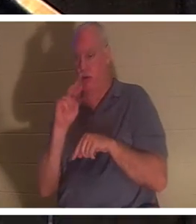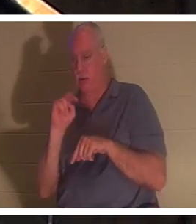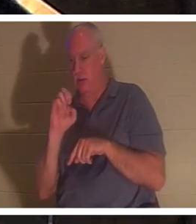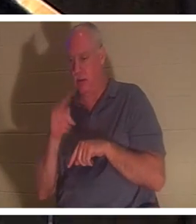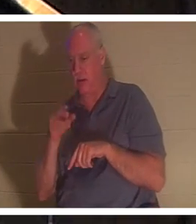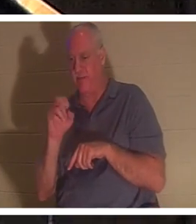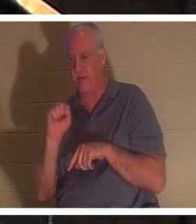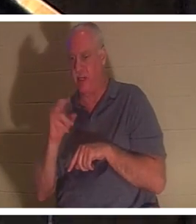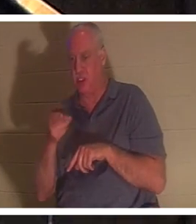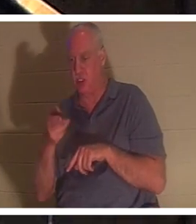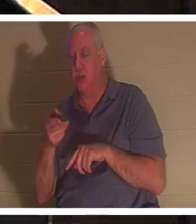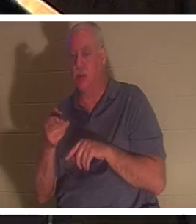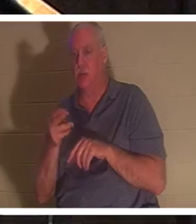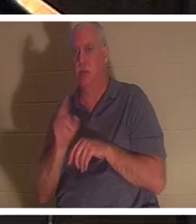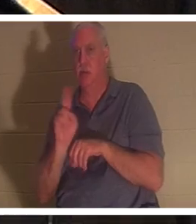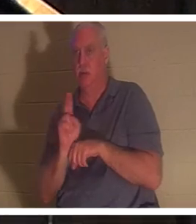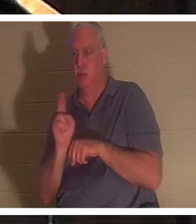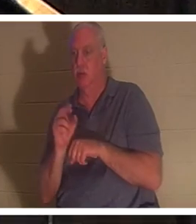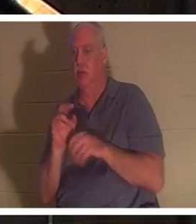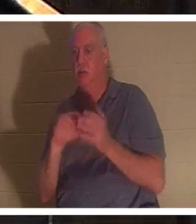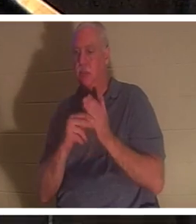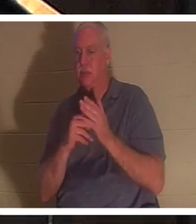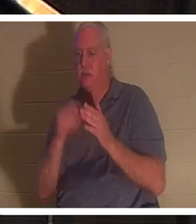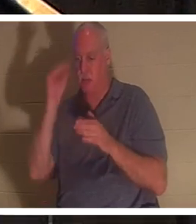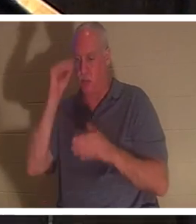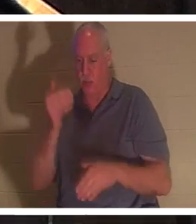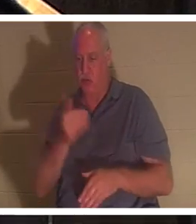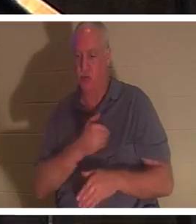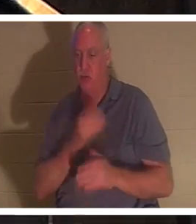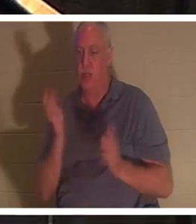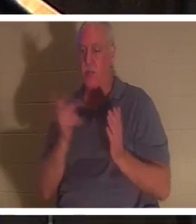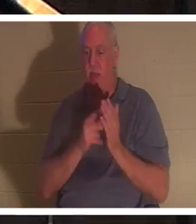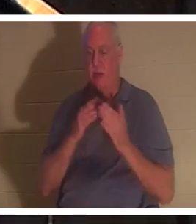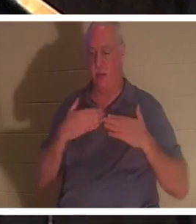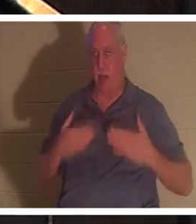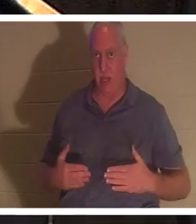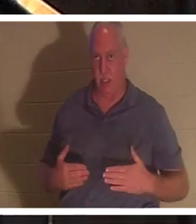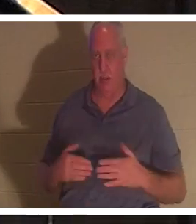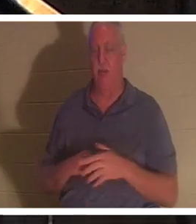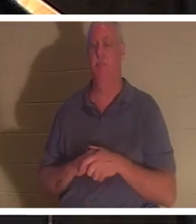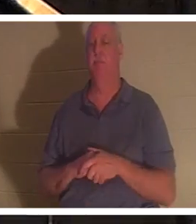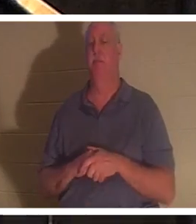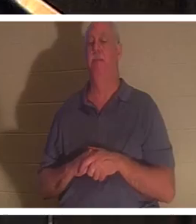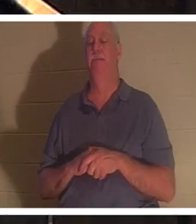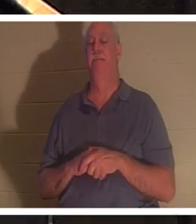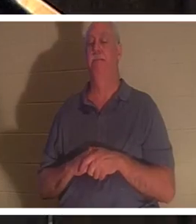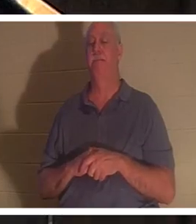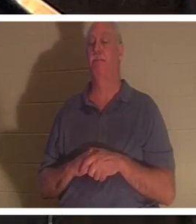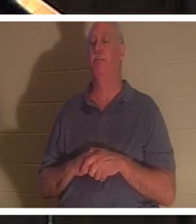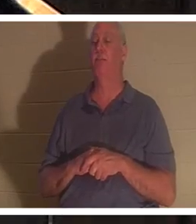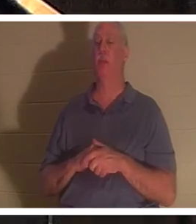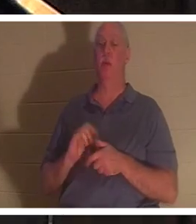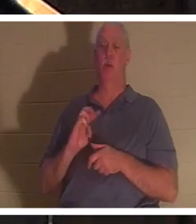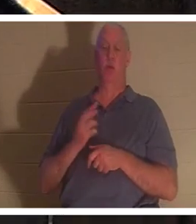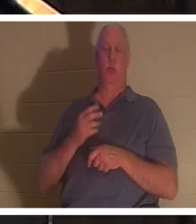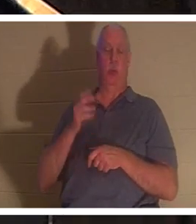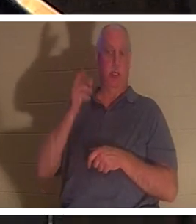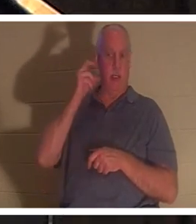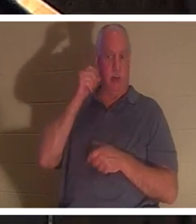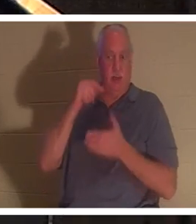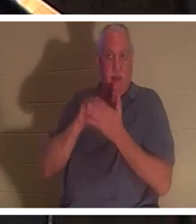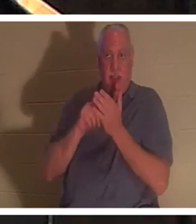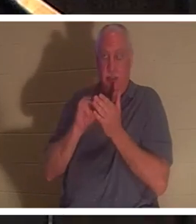bedeutet, dass die Seele des Jungen in seinen Körper zurückkehrte. Uns wird gesagt, dass in diesem Moment im Himmel „die